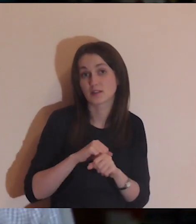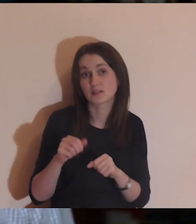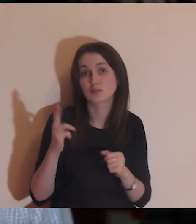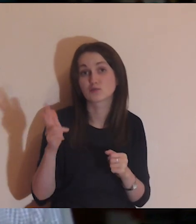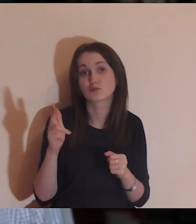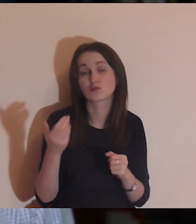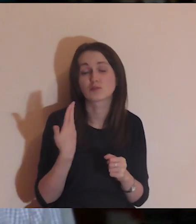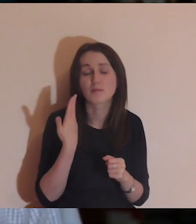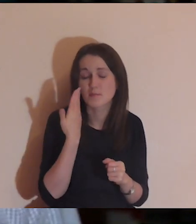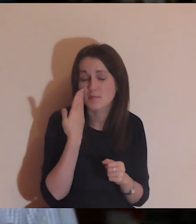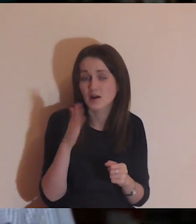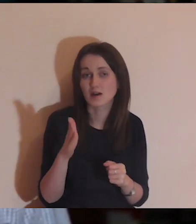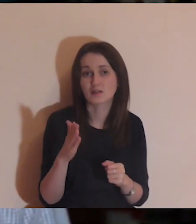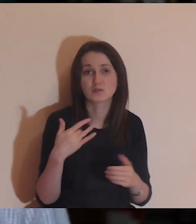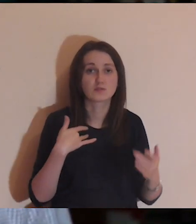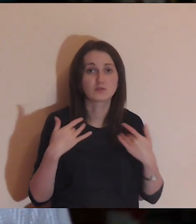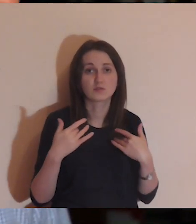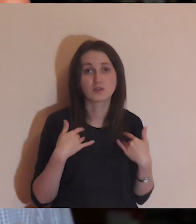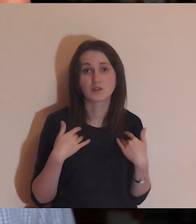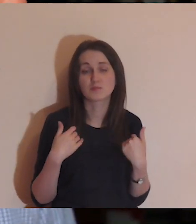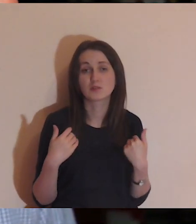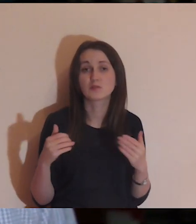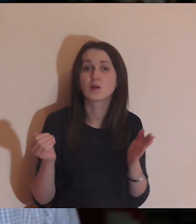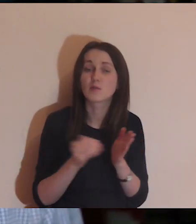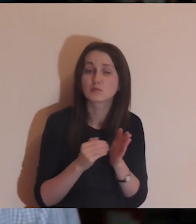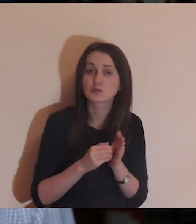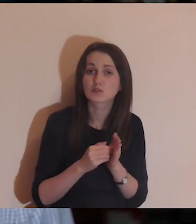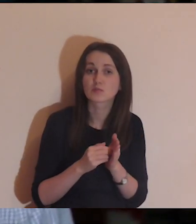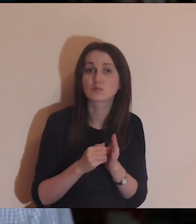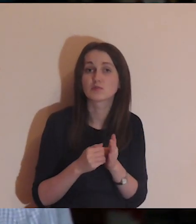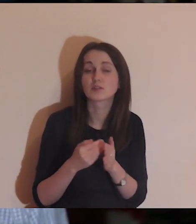i bardzo potrzebuje, aby ktoś wyjrzał i się zainteresował.